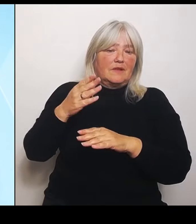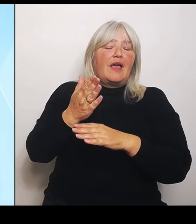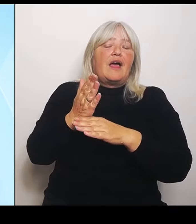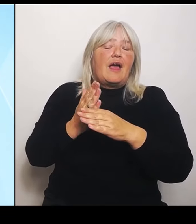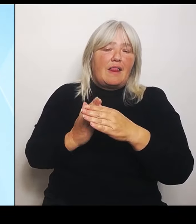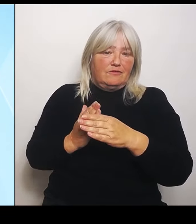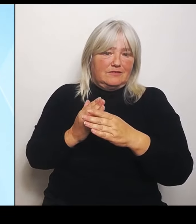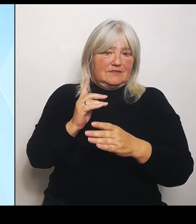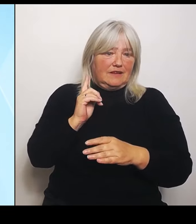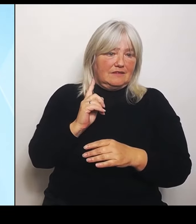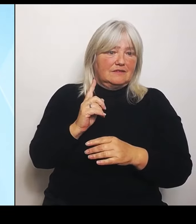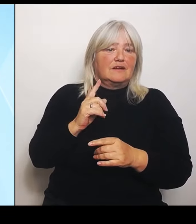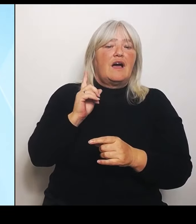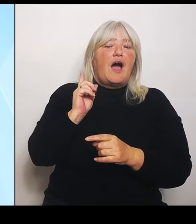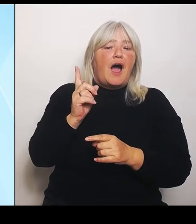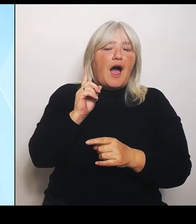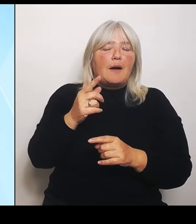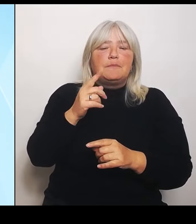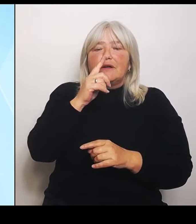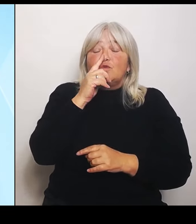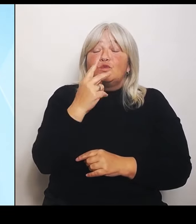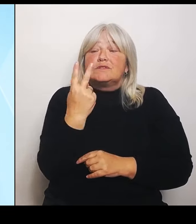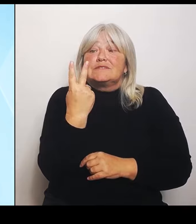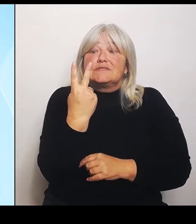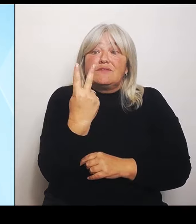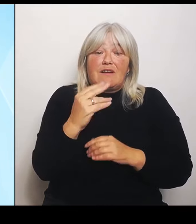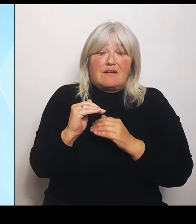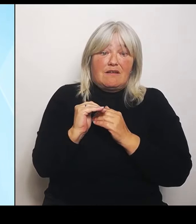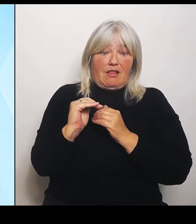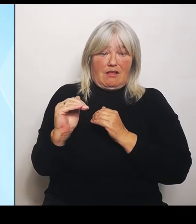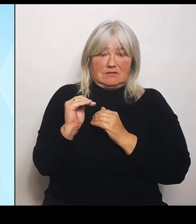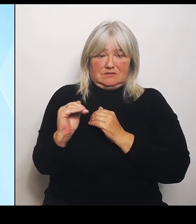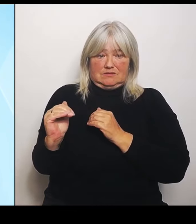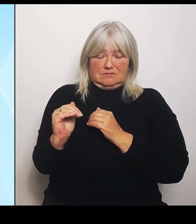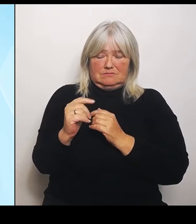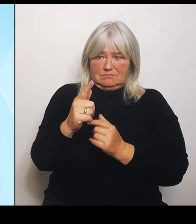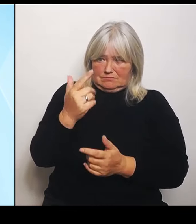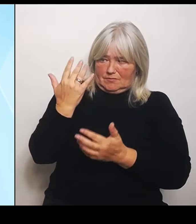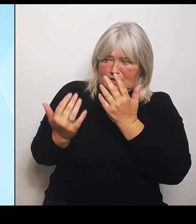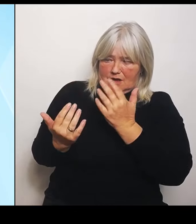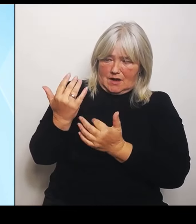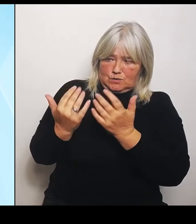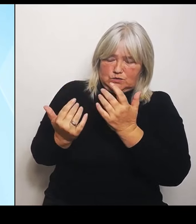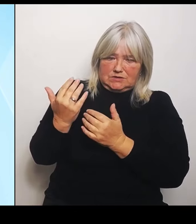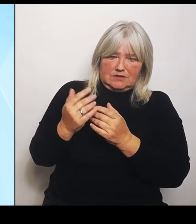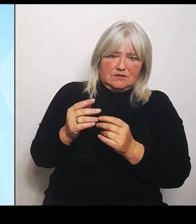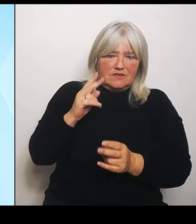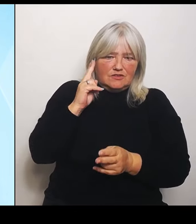jetzt können Sie sich leicht ausrechnen, was das an Schadensintensität pro Land bedeutet, insbesondere bei uns in Bayern.